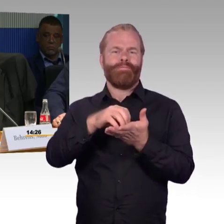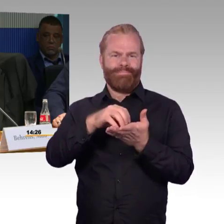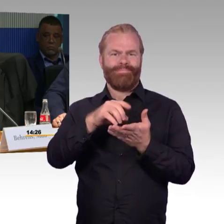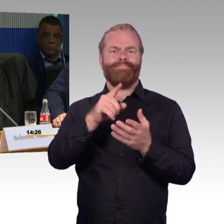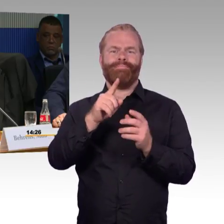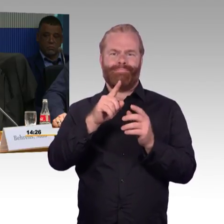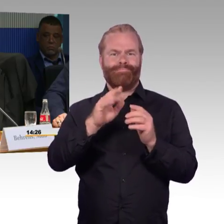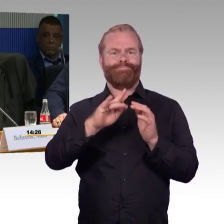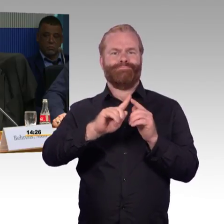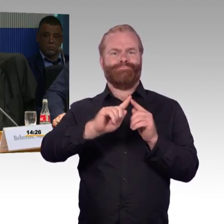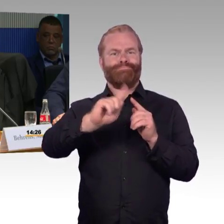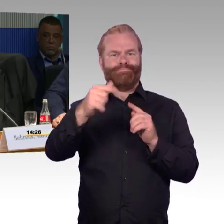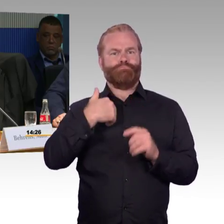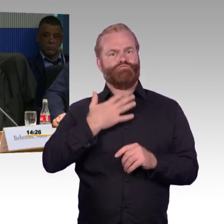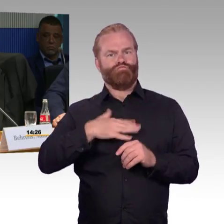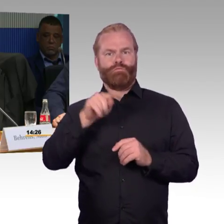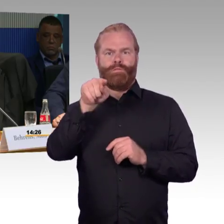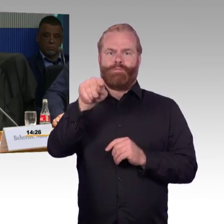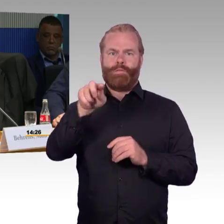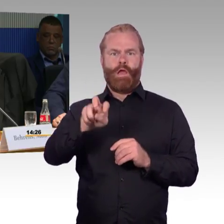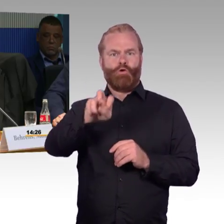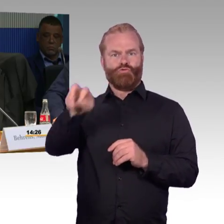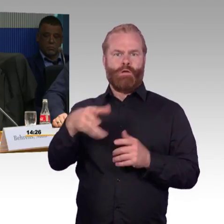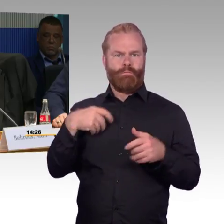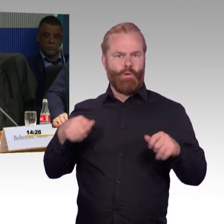ich muss eine Haltestelle, ungefähr 5km weiter fahren,